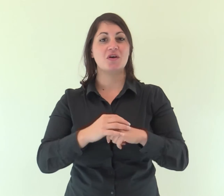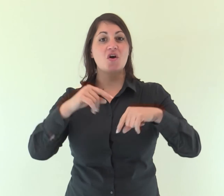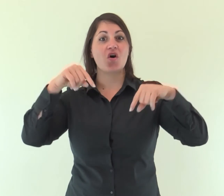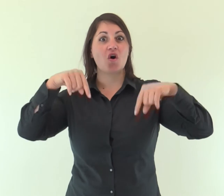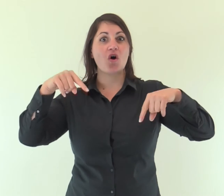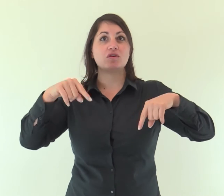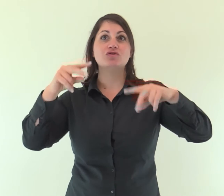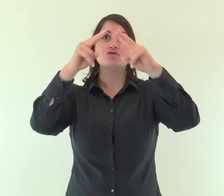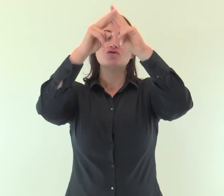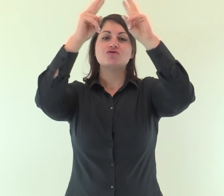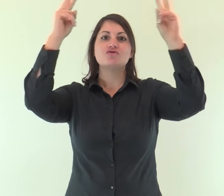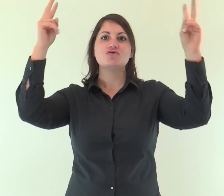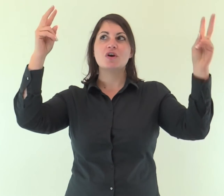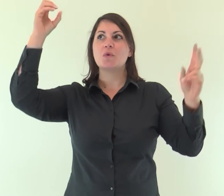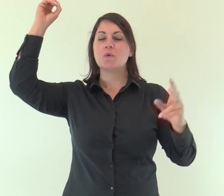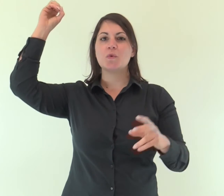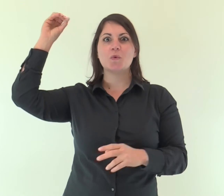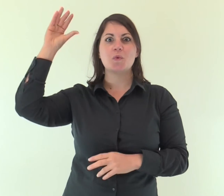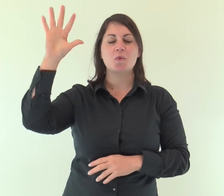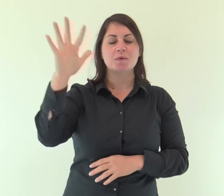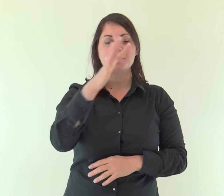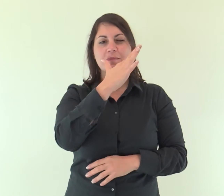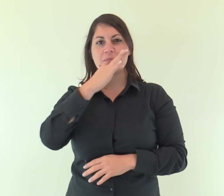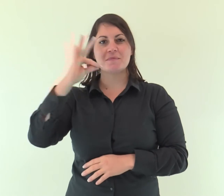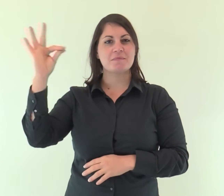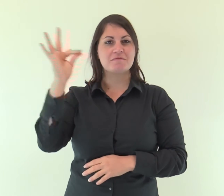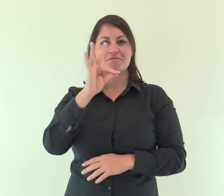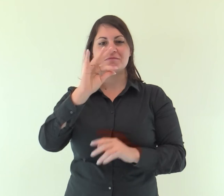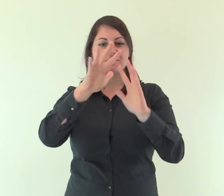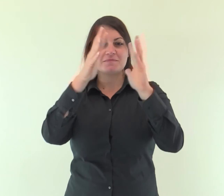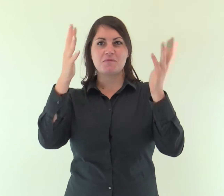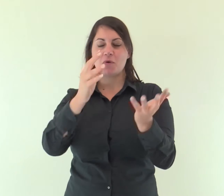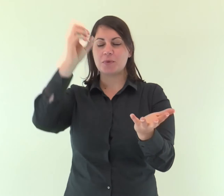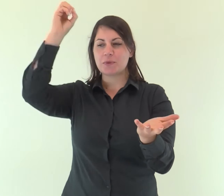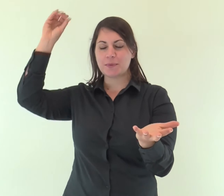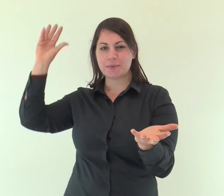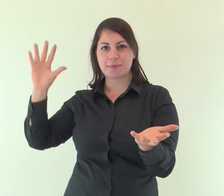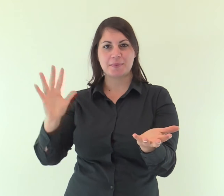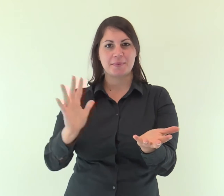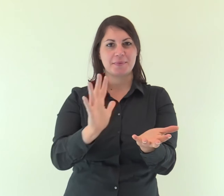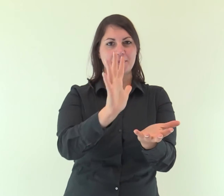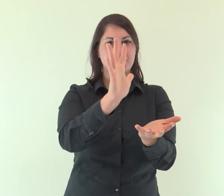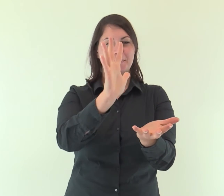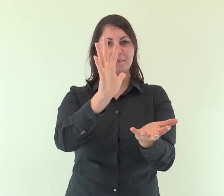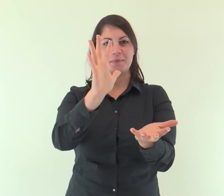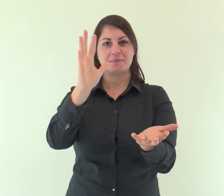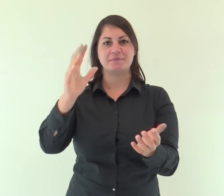oggi una splendida luce è discesa sulla terra.